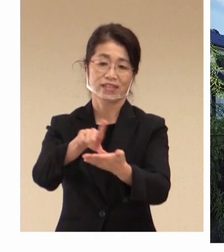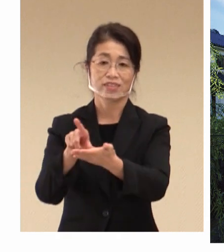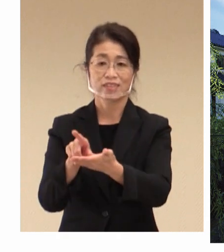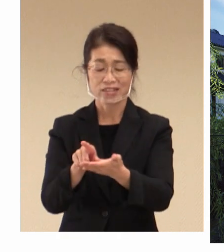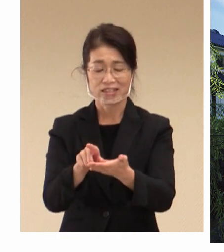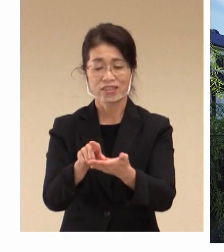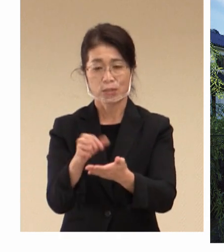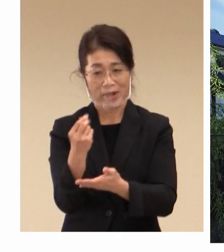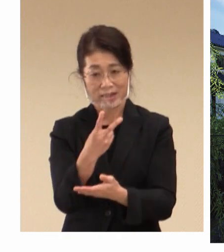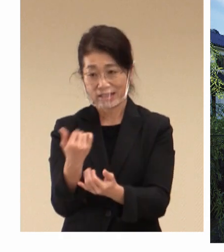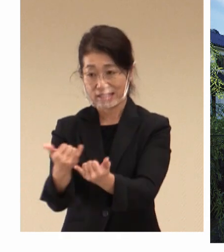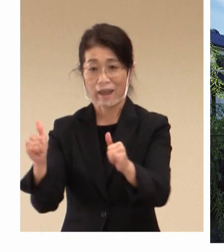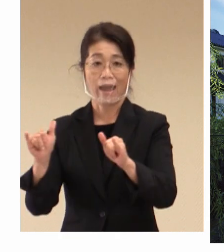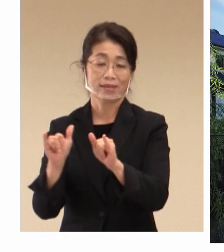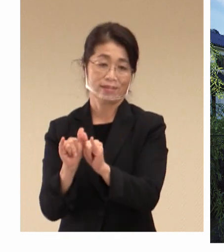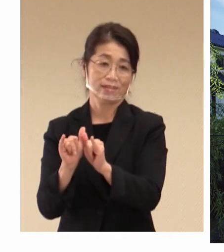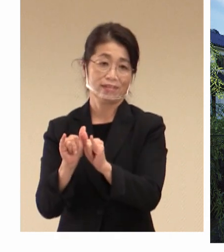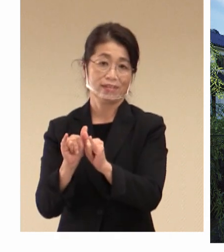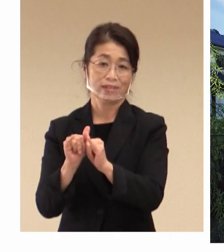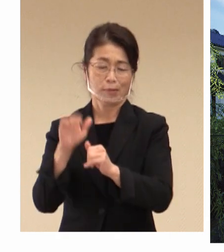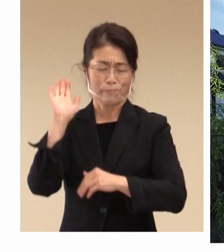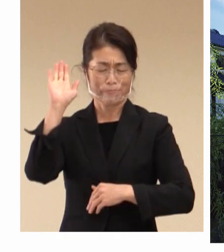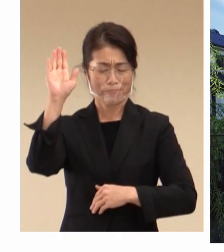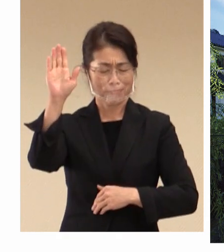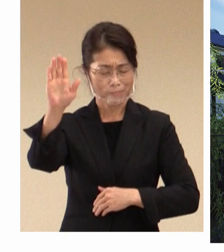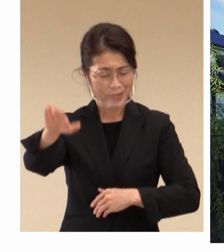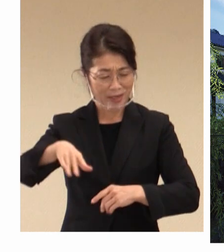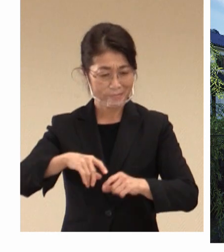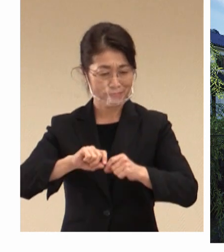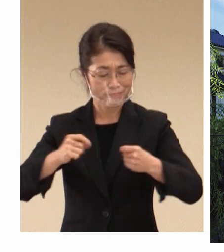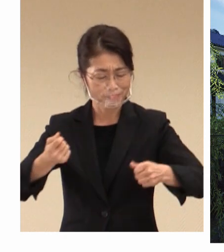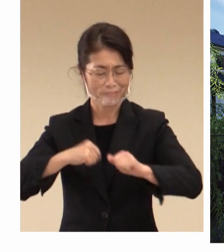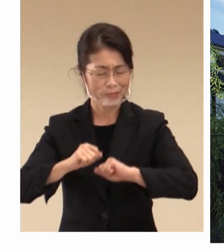社会の 持続可能な成長につながっているという